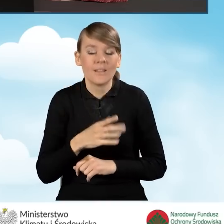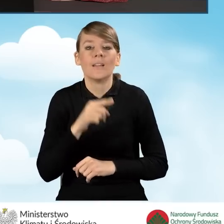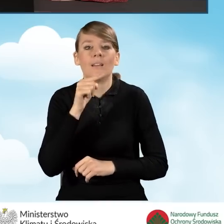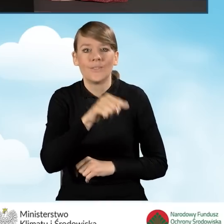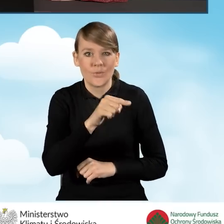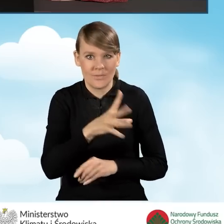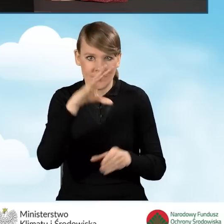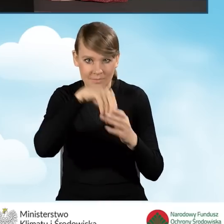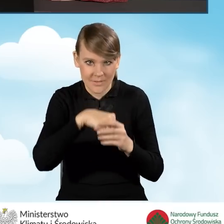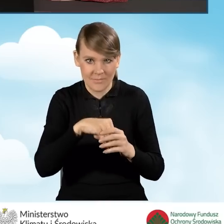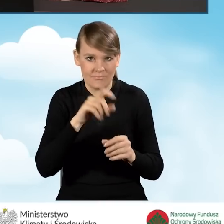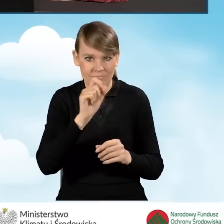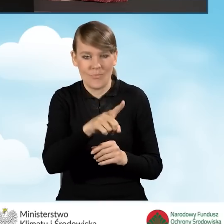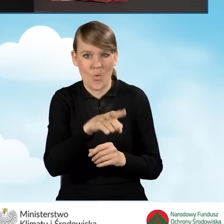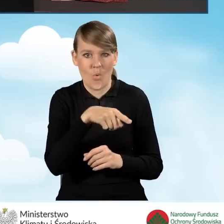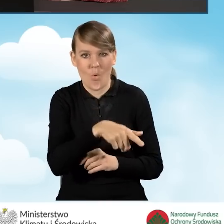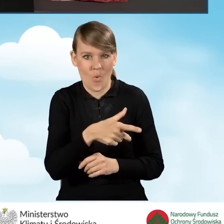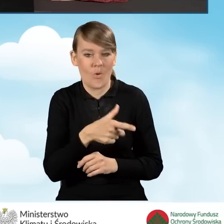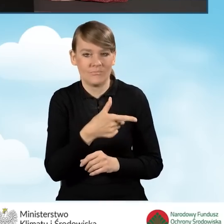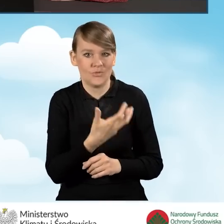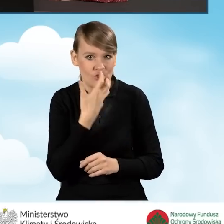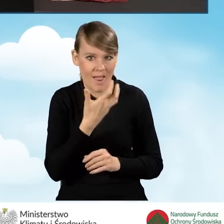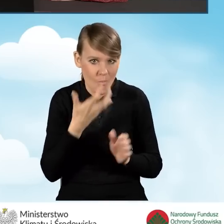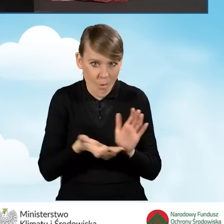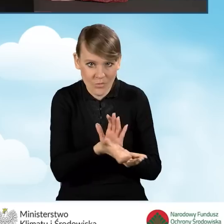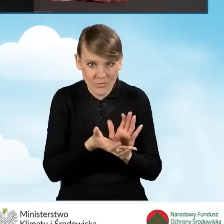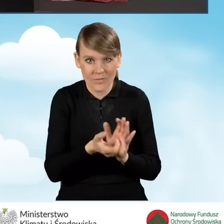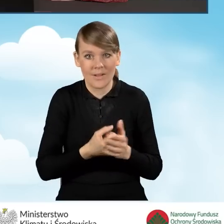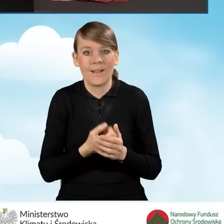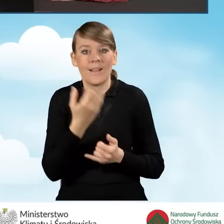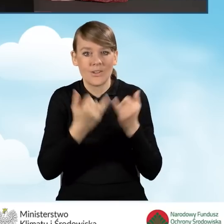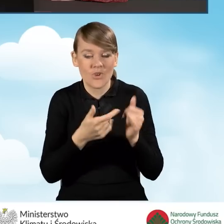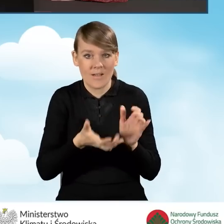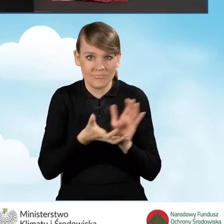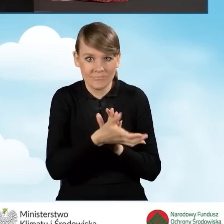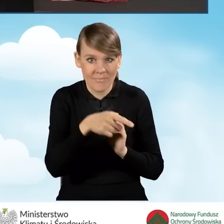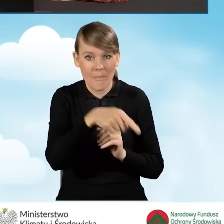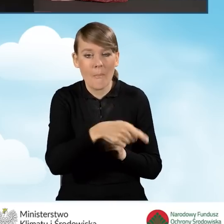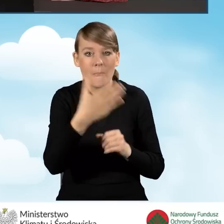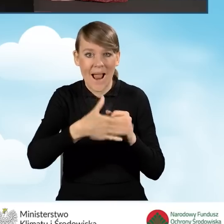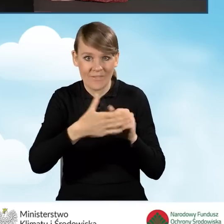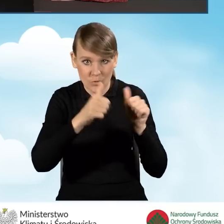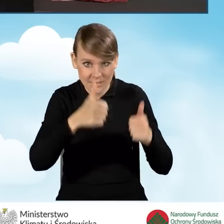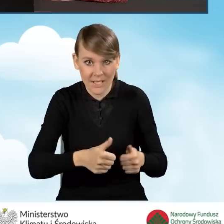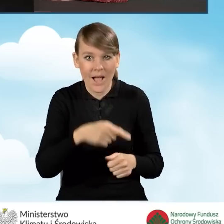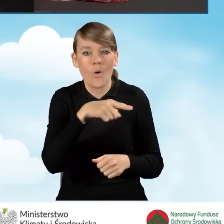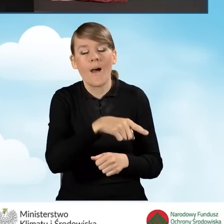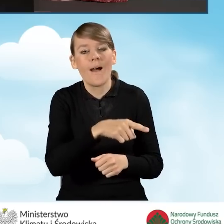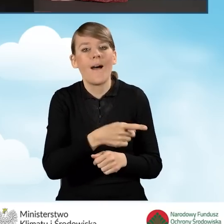jest wyposażony w źródło ciepła. W przypadku źródła ciepła na paliwo stałe spełnia ono wymagania minimum piątej klasy